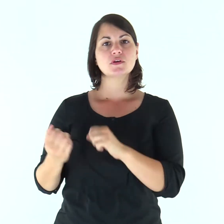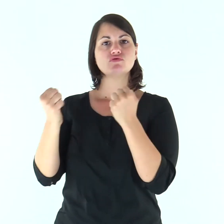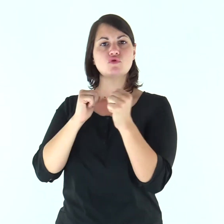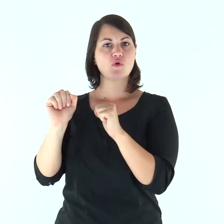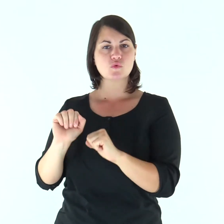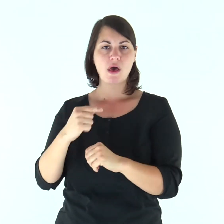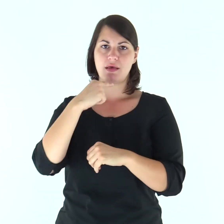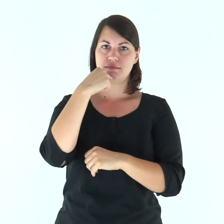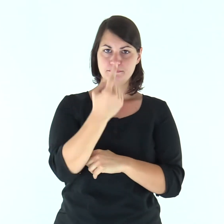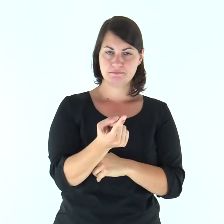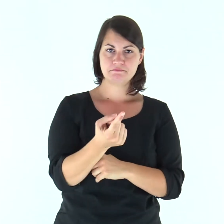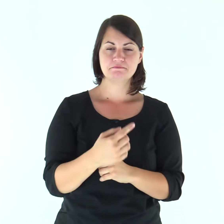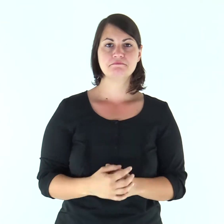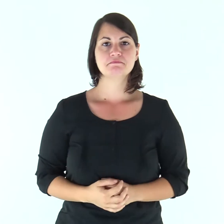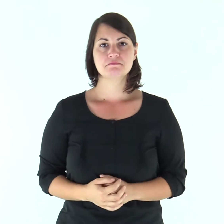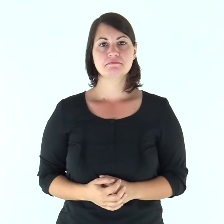Giosuè disse a tutto il popolo: